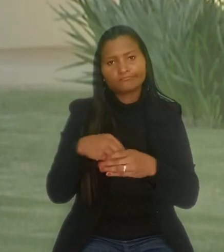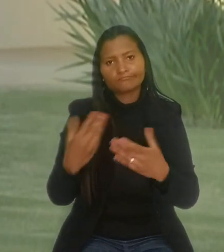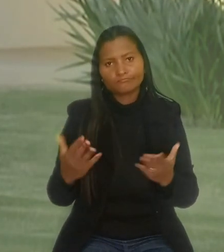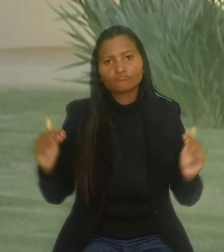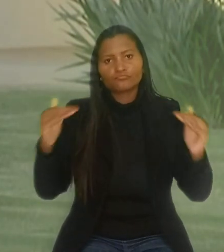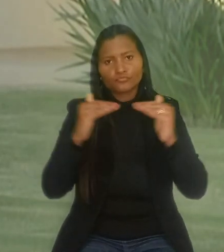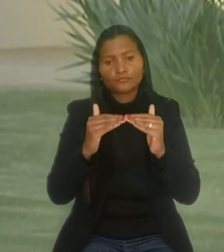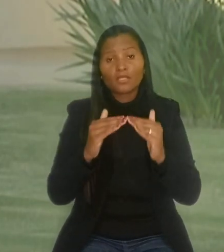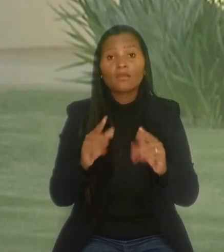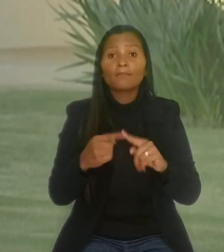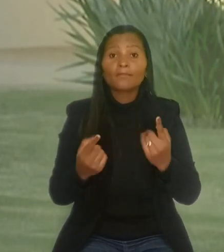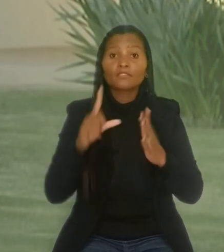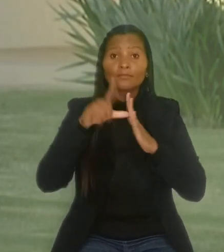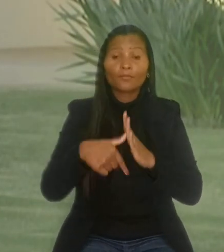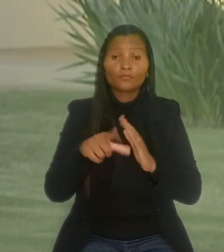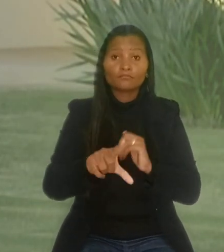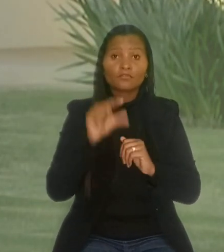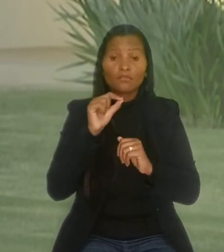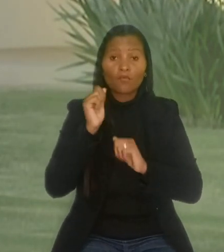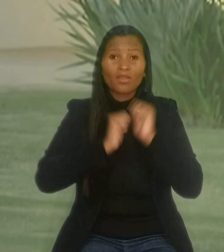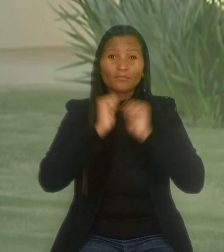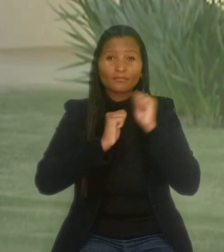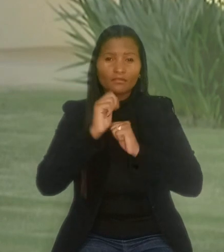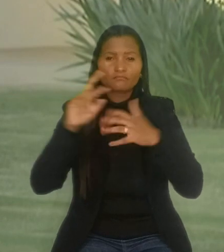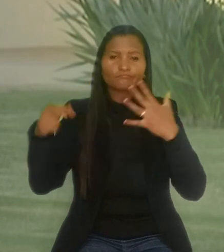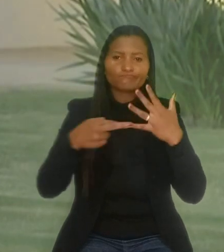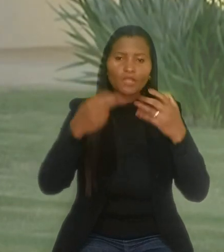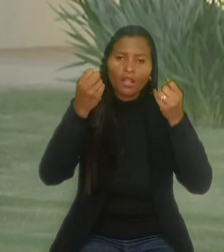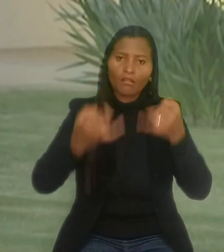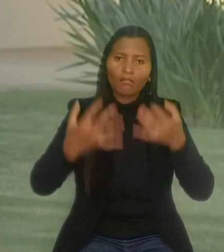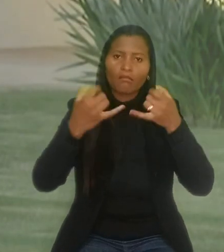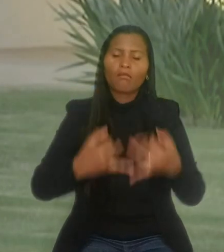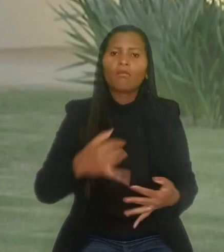Mas, após a decisão, a empresa entrou com embargos declaratórios, ainda não julgados.